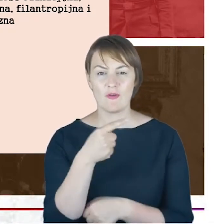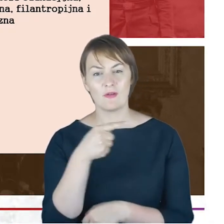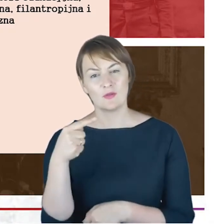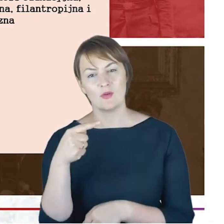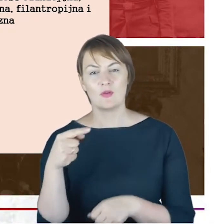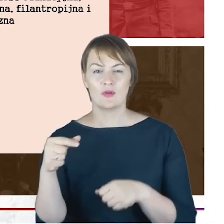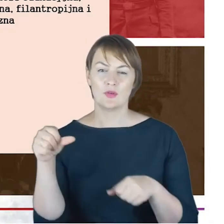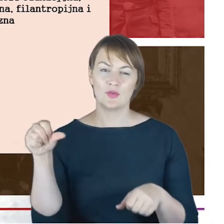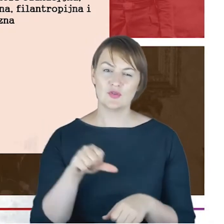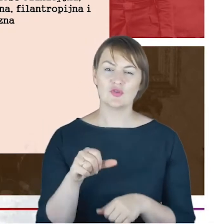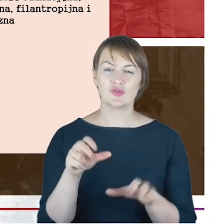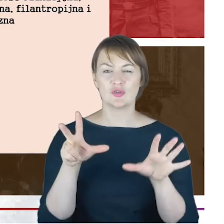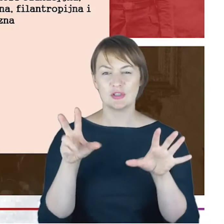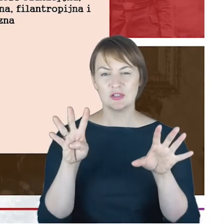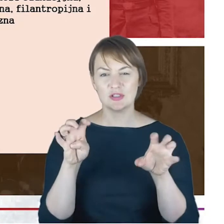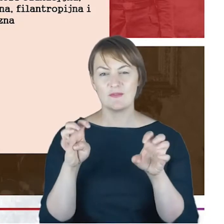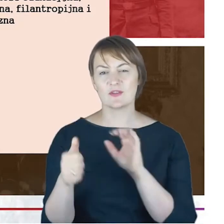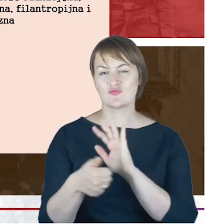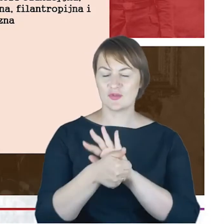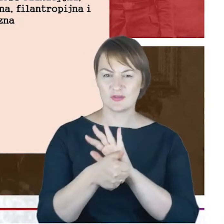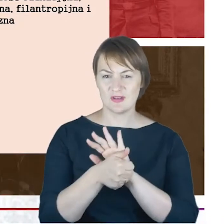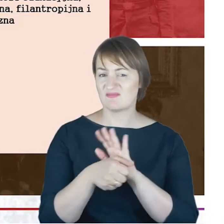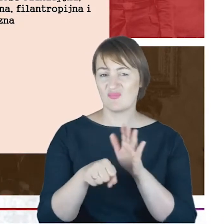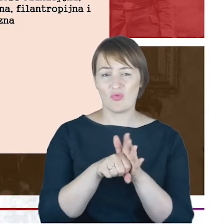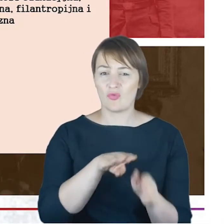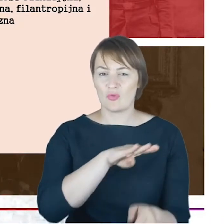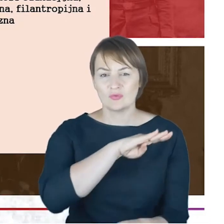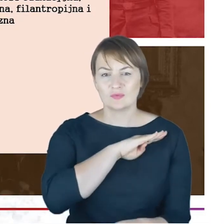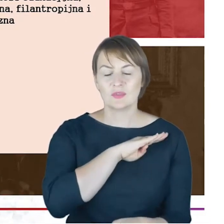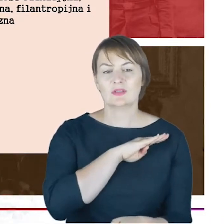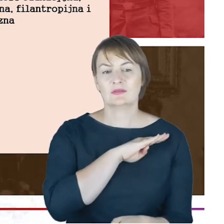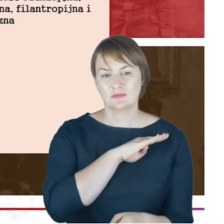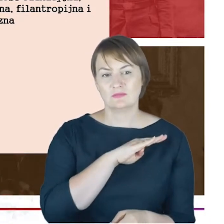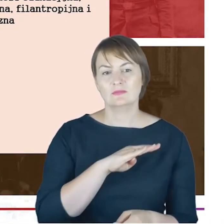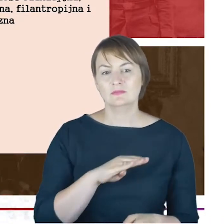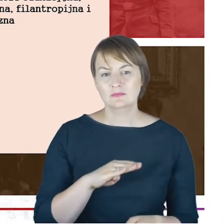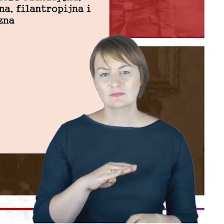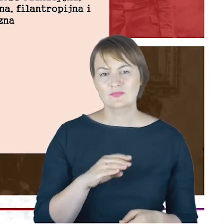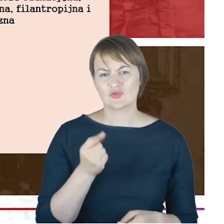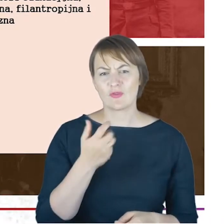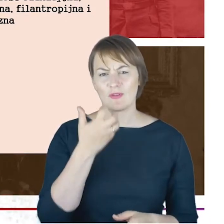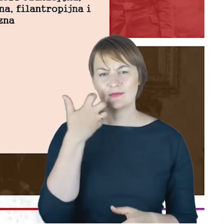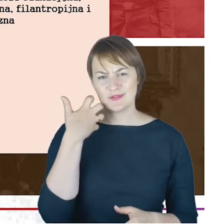1916, do swojej śmierci, nieco wcześniej Rabin Cohn przechodzi na emeryturę i cały czas, że tak powiem trzyma